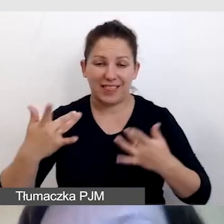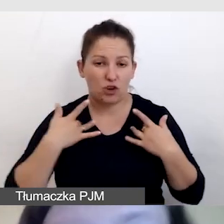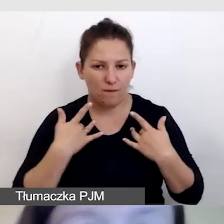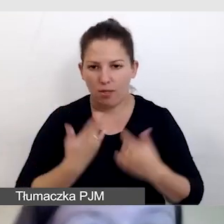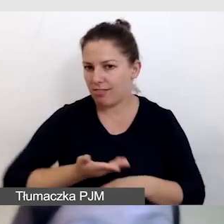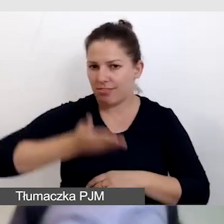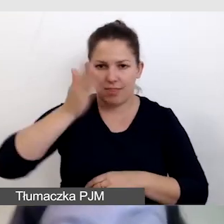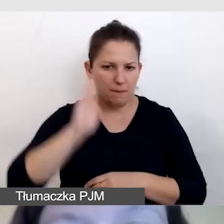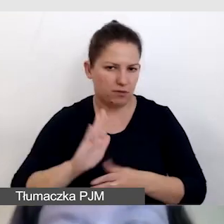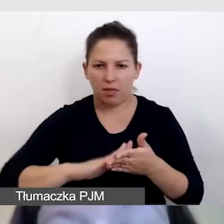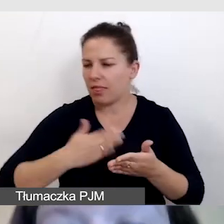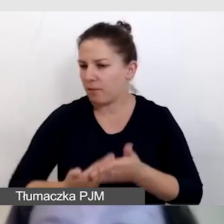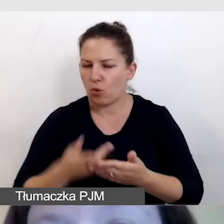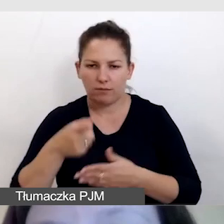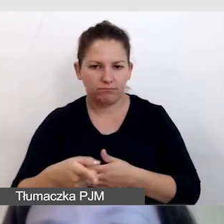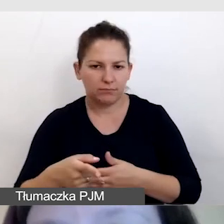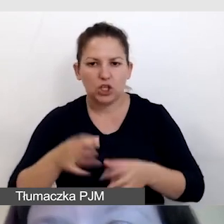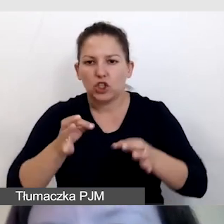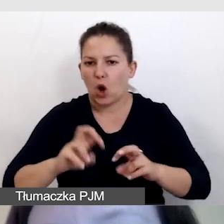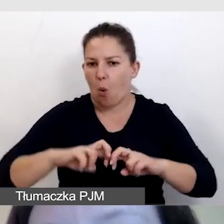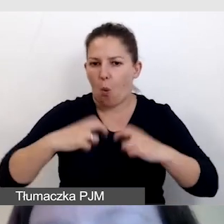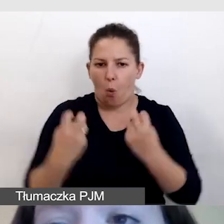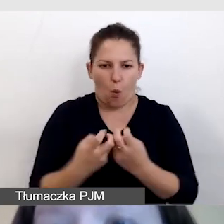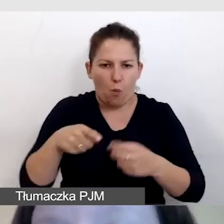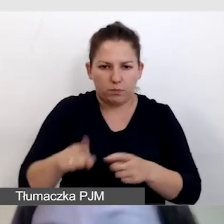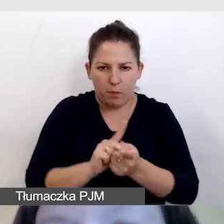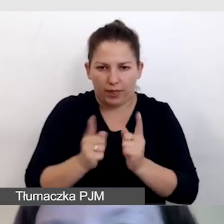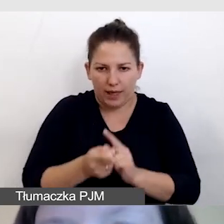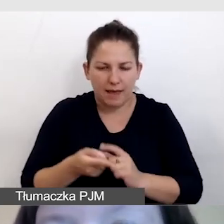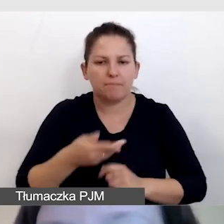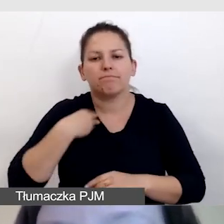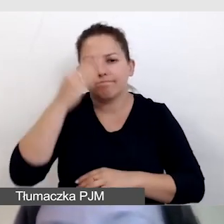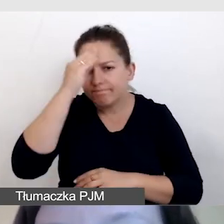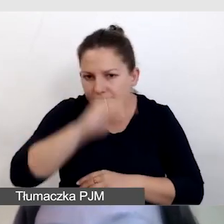tak jak w przypadku naszego dzisiejszego spotkania, informujemy o retransmisji